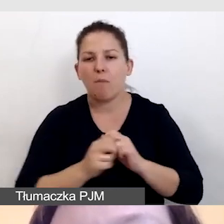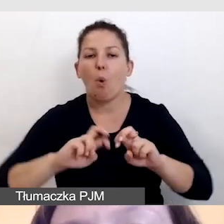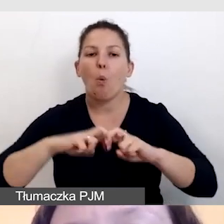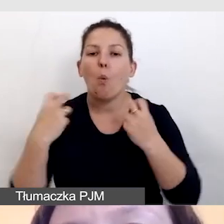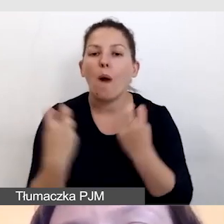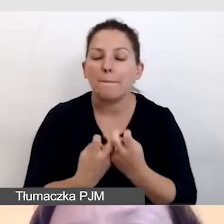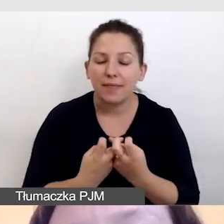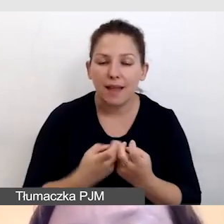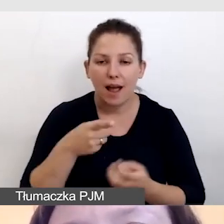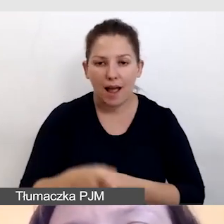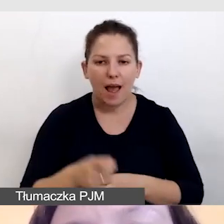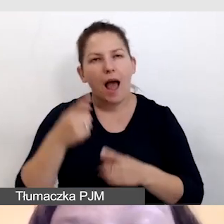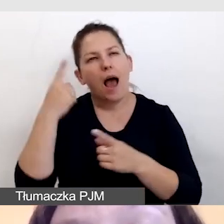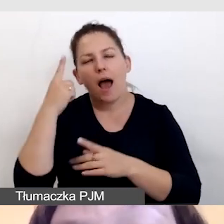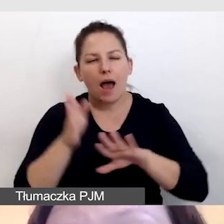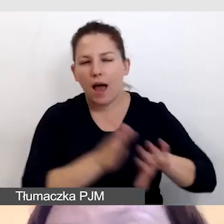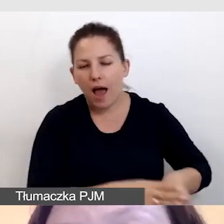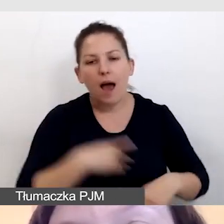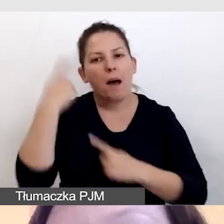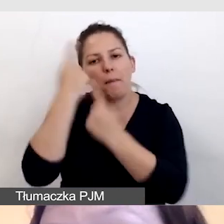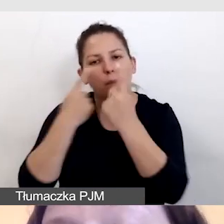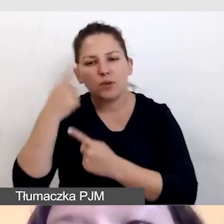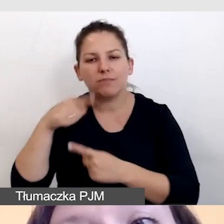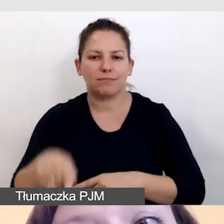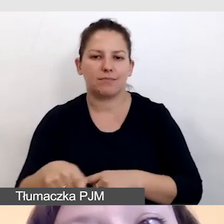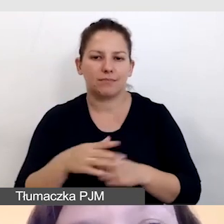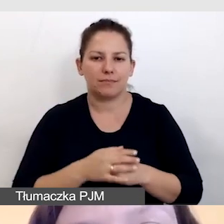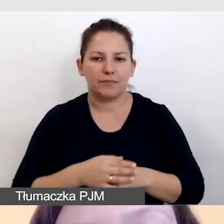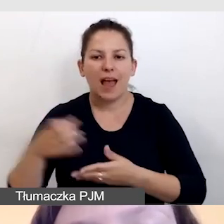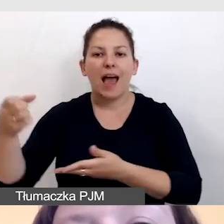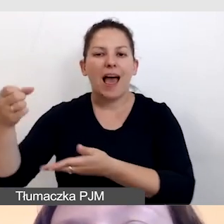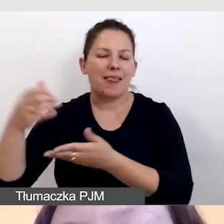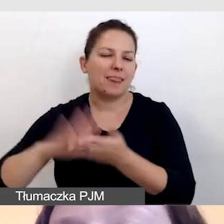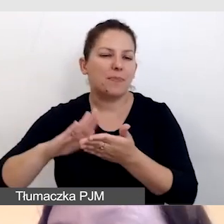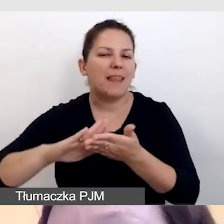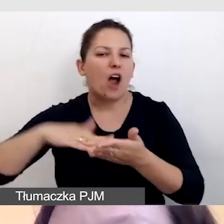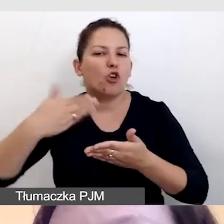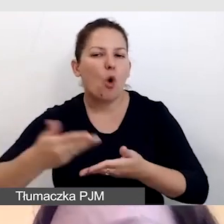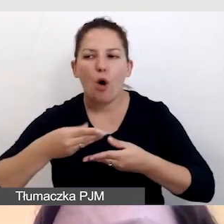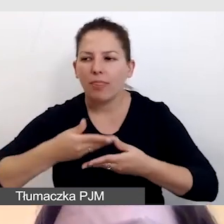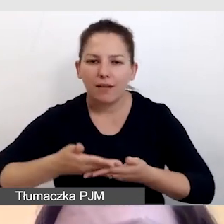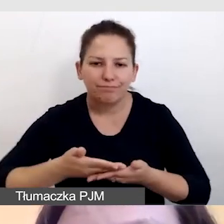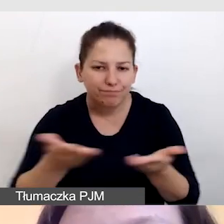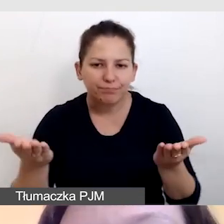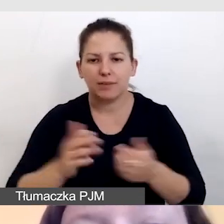a pomyślimy np. o gali wręczenia nagród czy występie artystycznym,